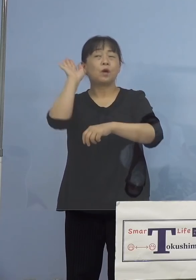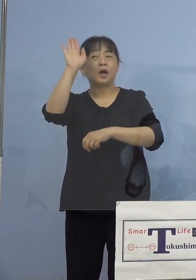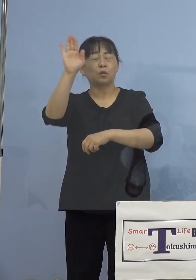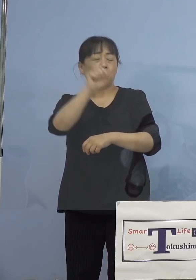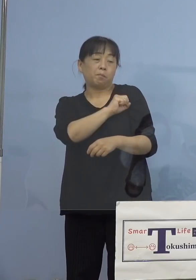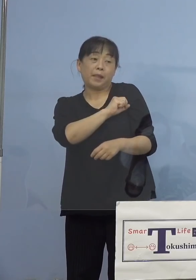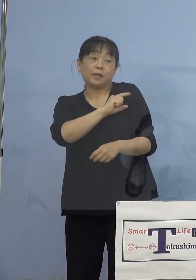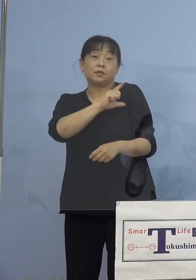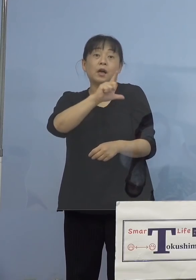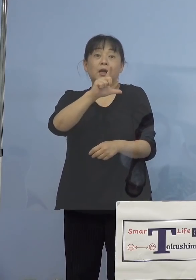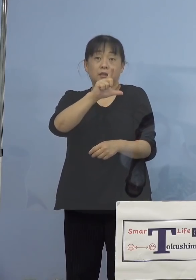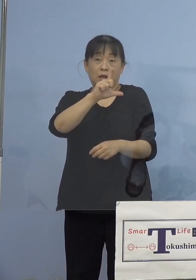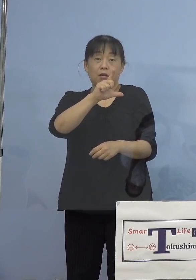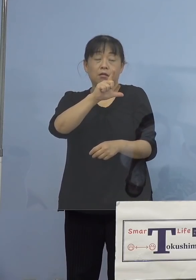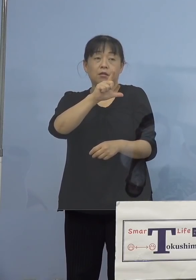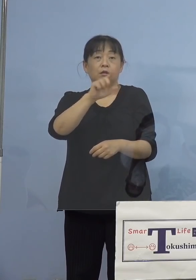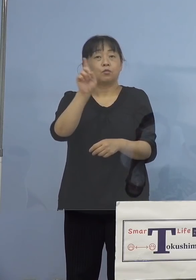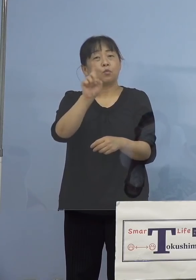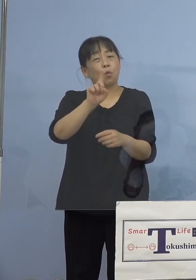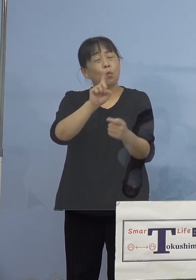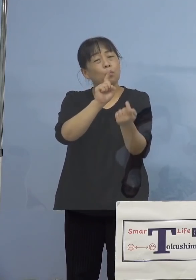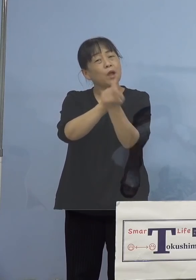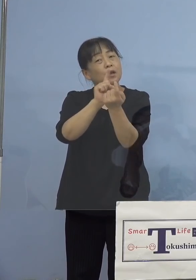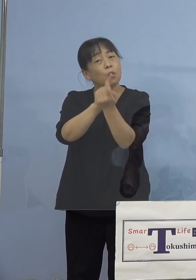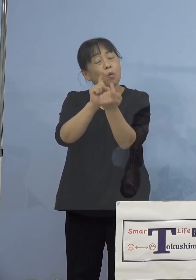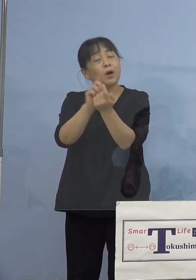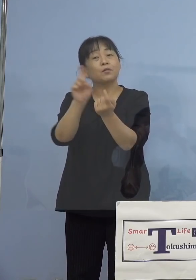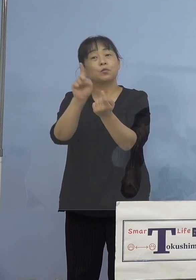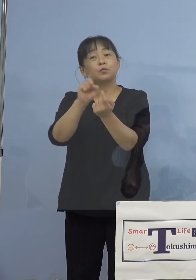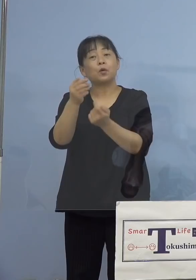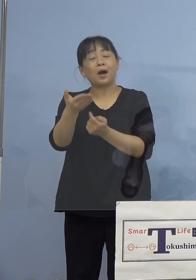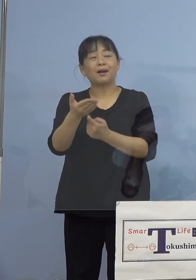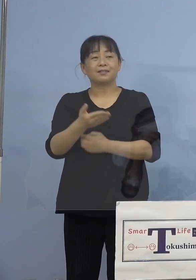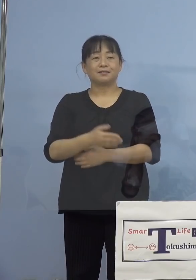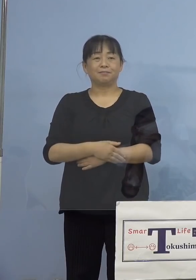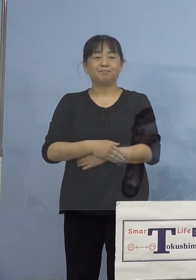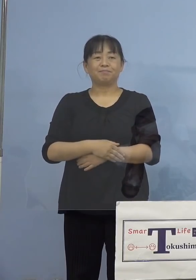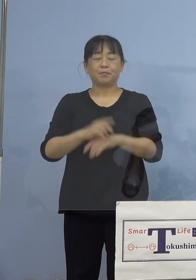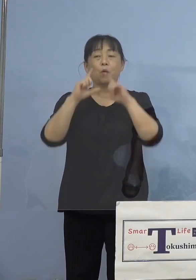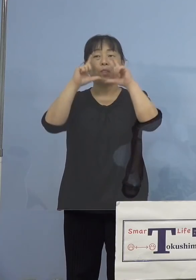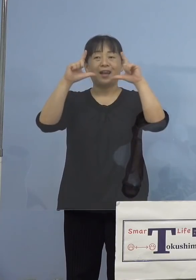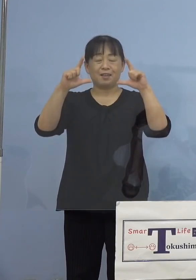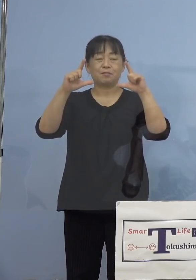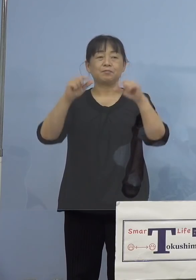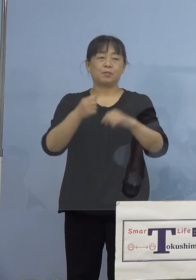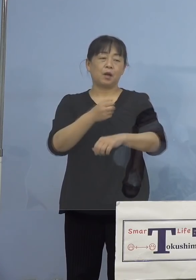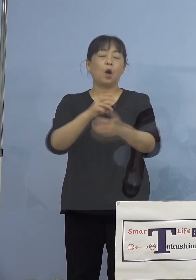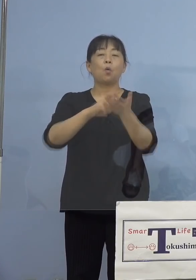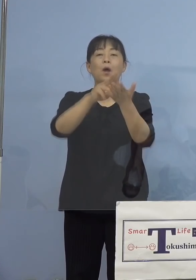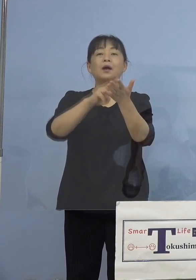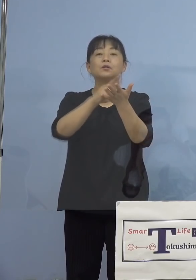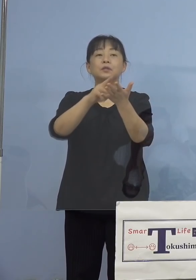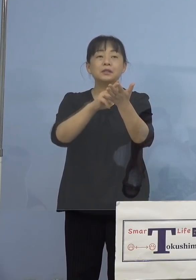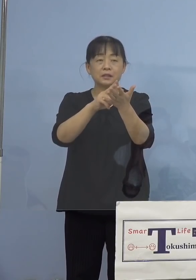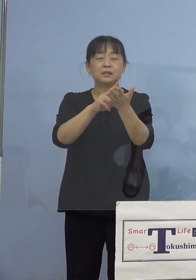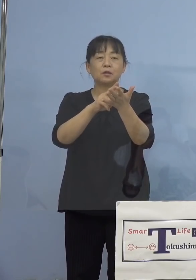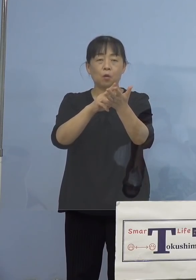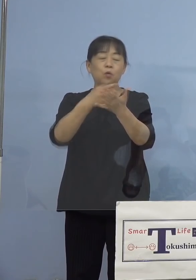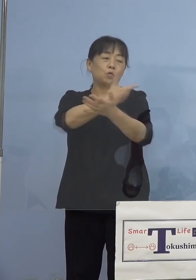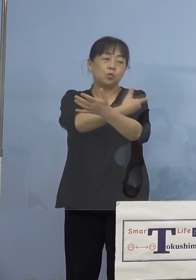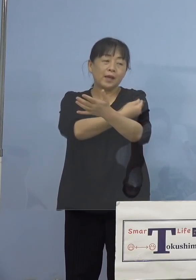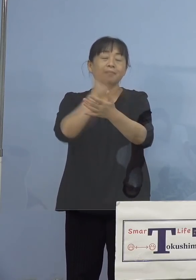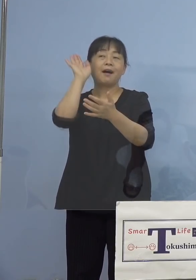どう対応すれば良いのか、そこで答え ワクチンによる発熱は接種後、